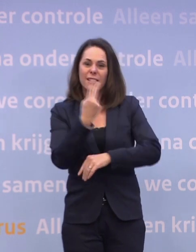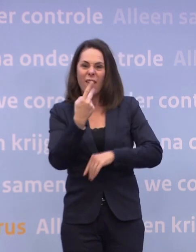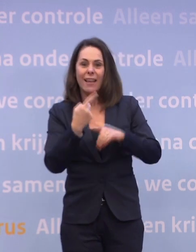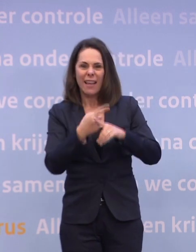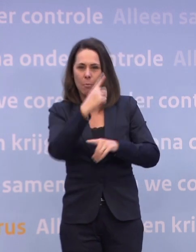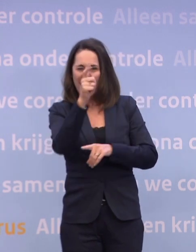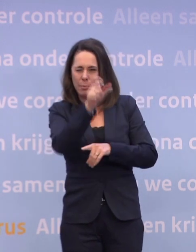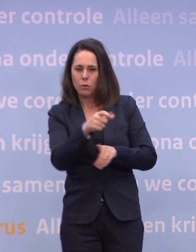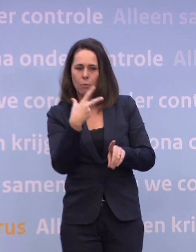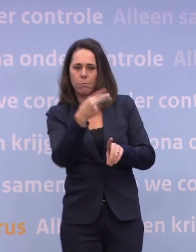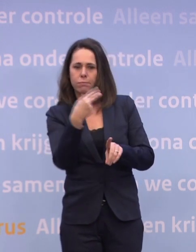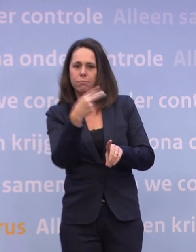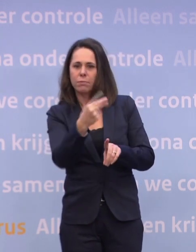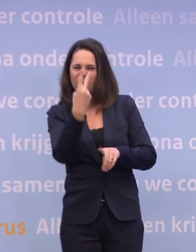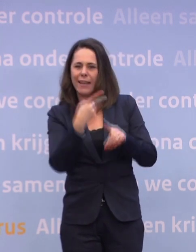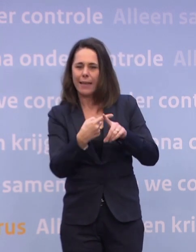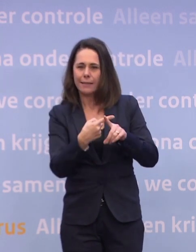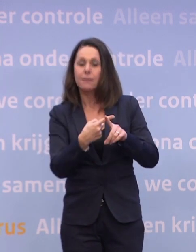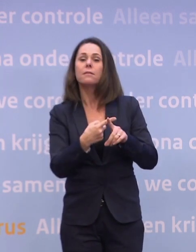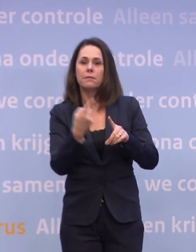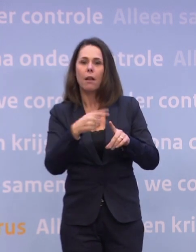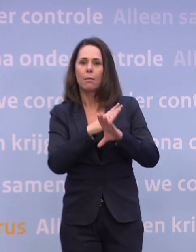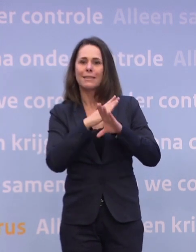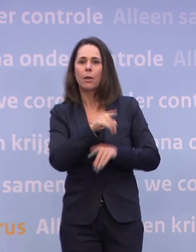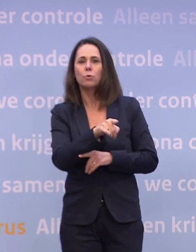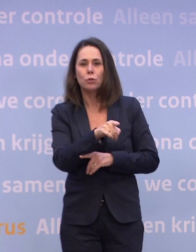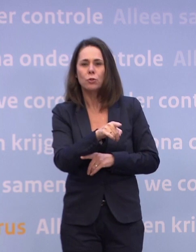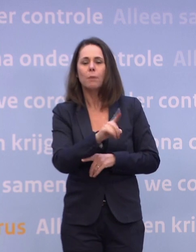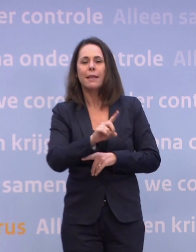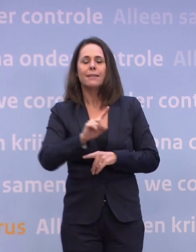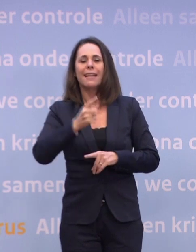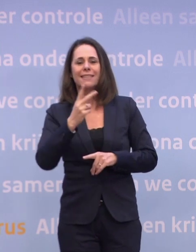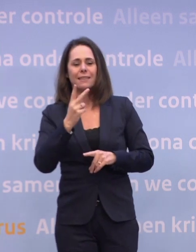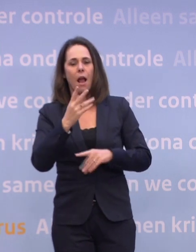...om beschermd te raken. En dat betekent dat je in de eerste twee kwartalen... ...ruim voldoende hebt voor die groep kwetsbaren.